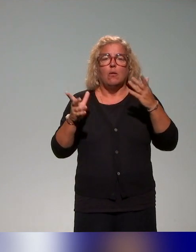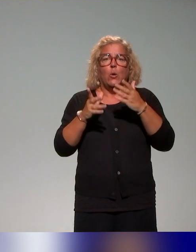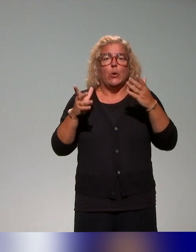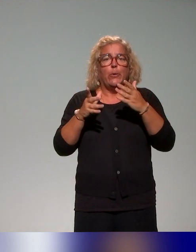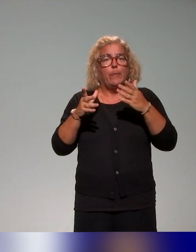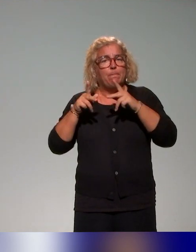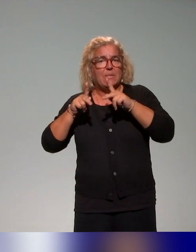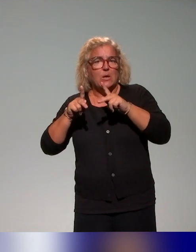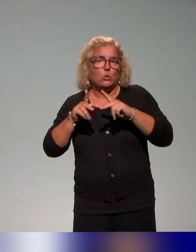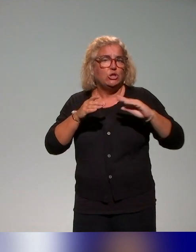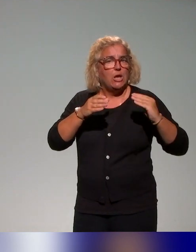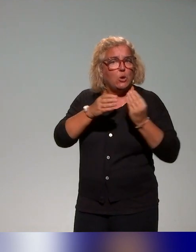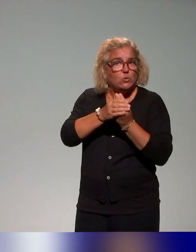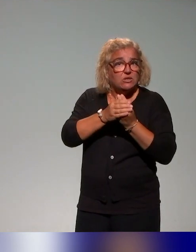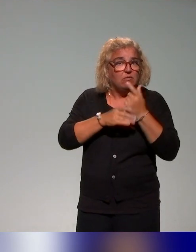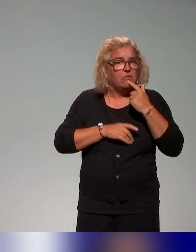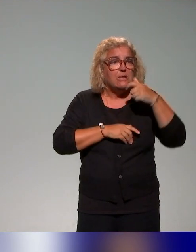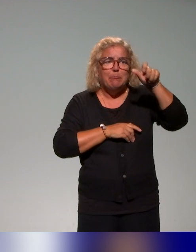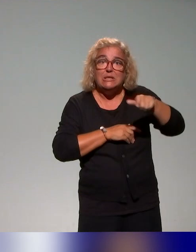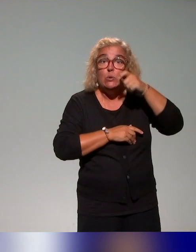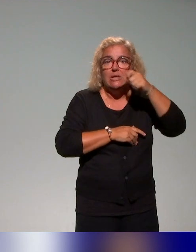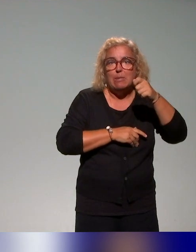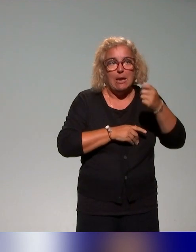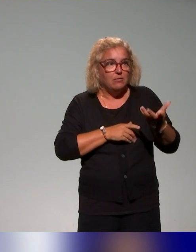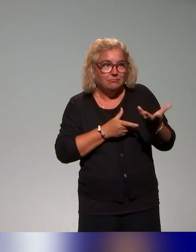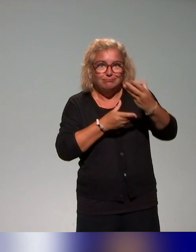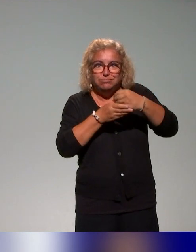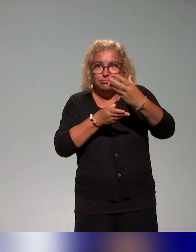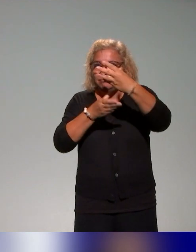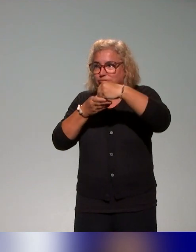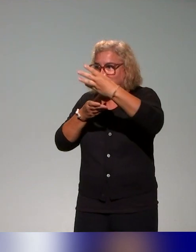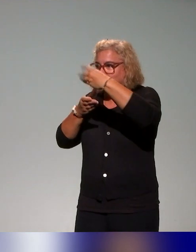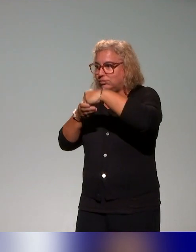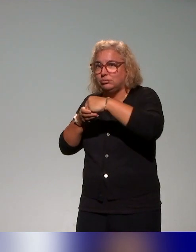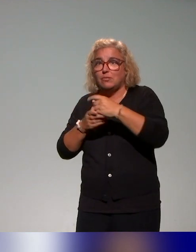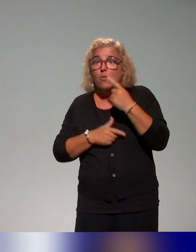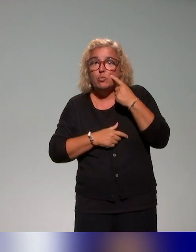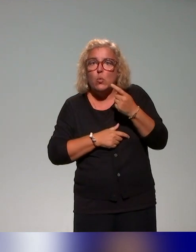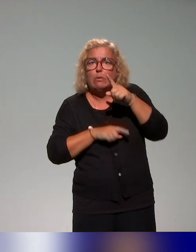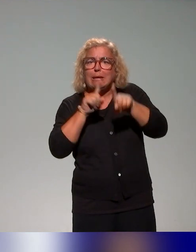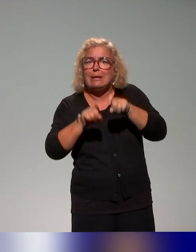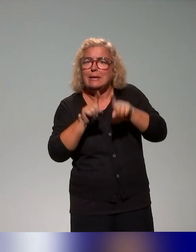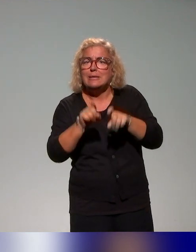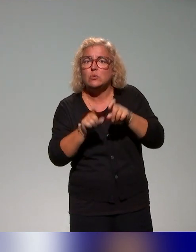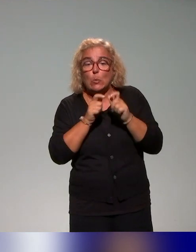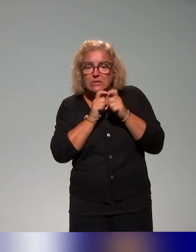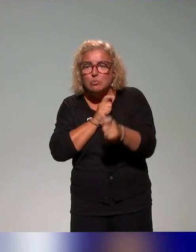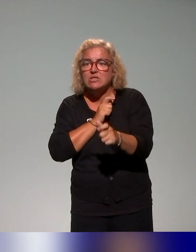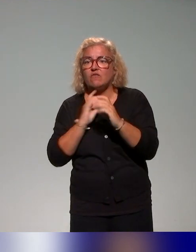mobilise, certains sont présents aujourd'hui, pour pouvoir questionner les dispositifs mis en place, les moyens d'action,